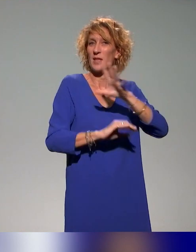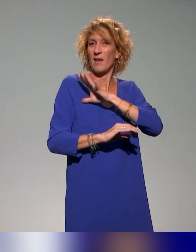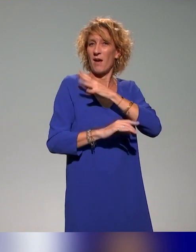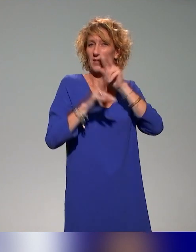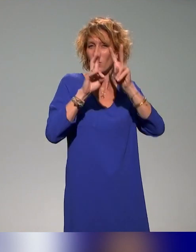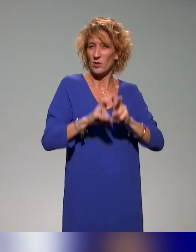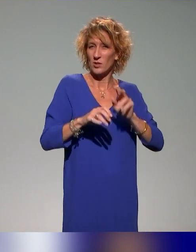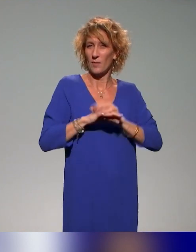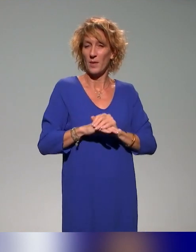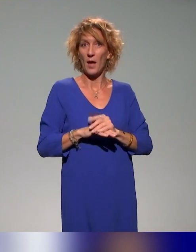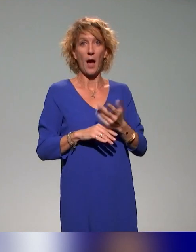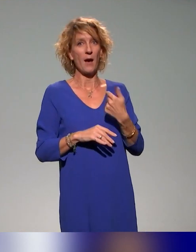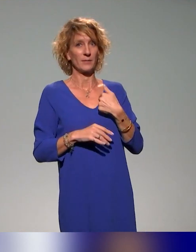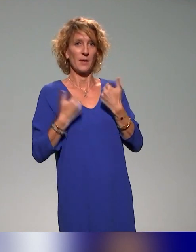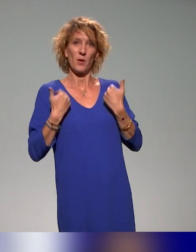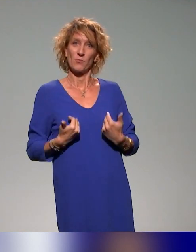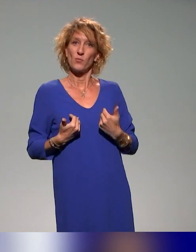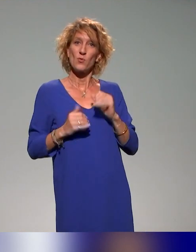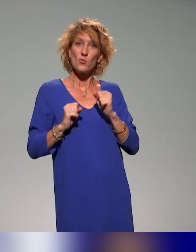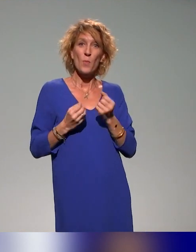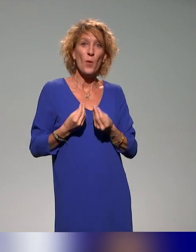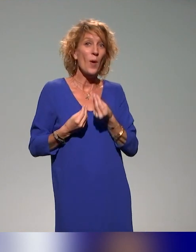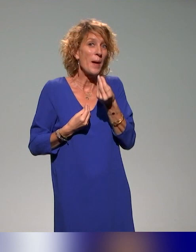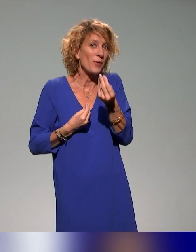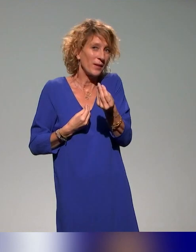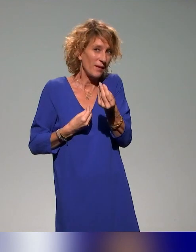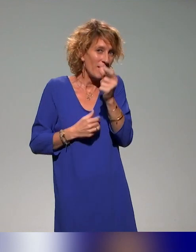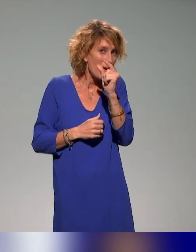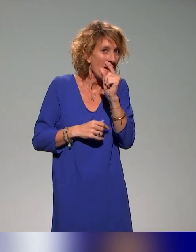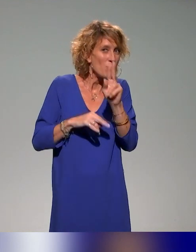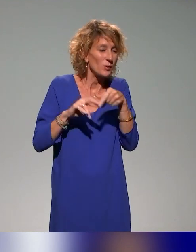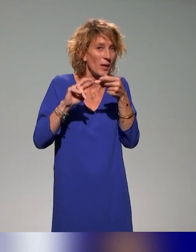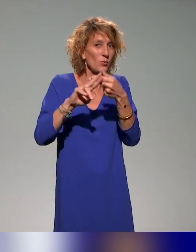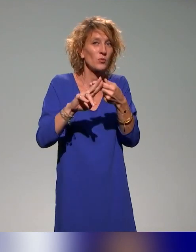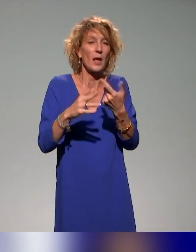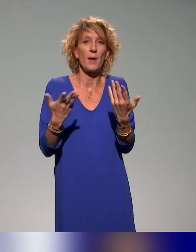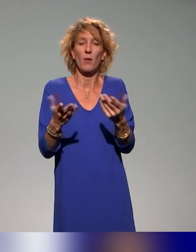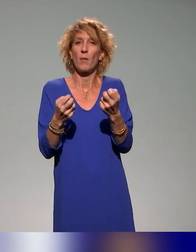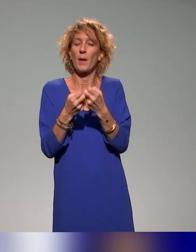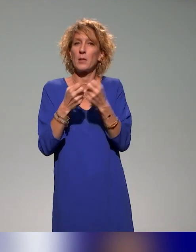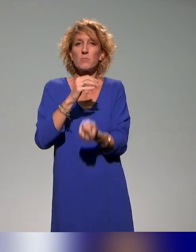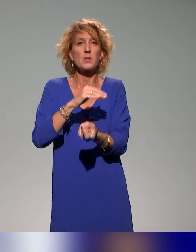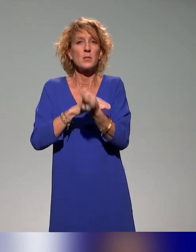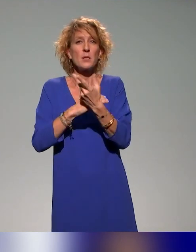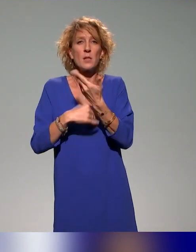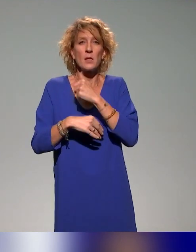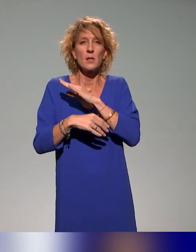Là, je peux donner une partie de la réponse. Il y a des initiatives comme la conception, par le ministère et